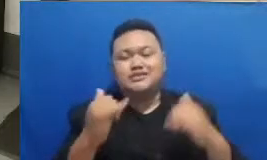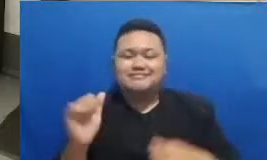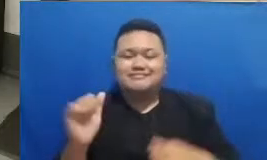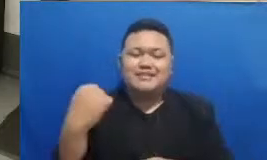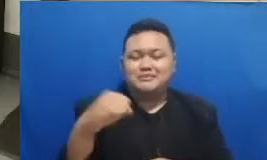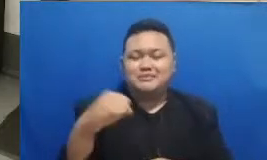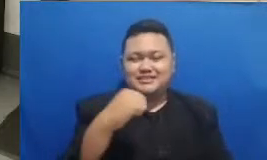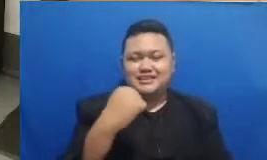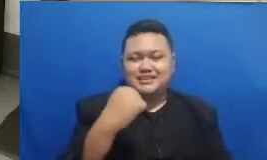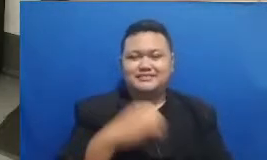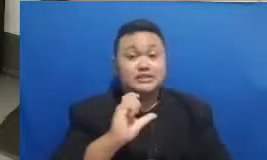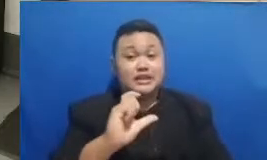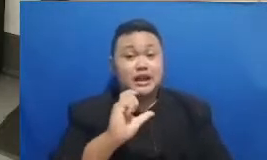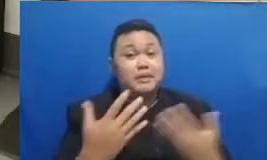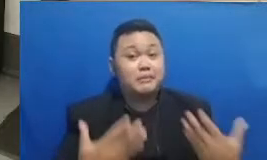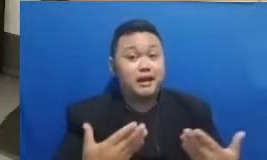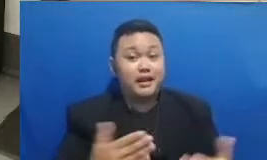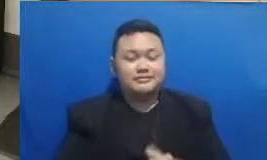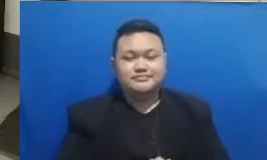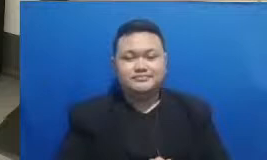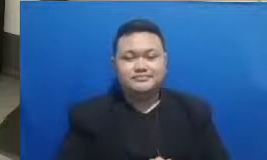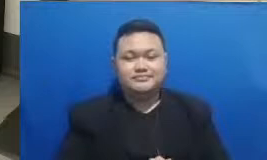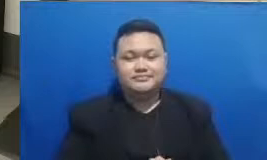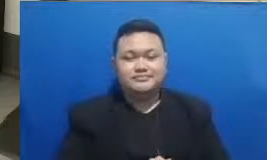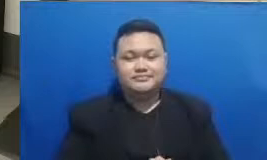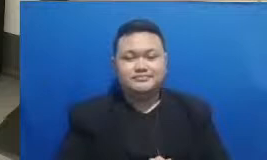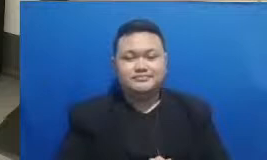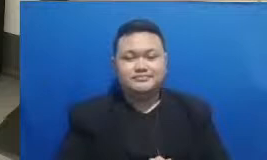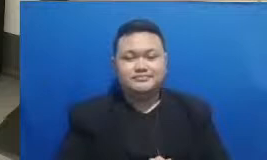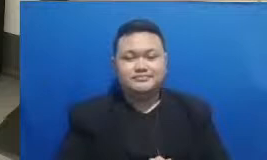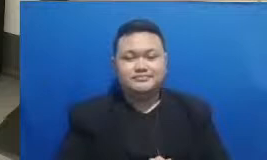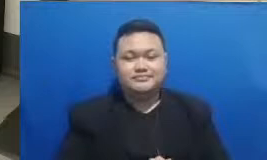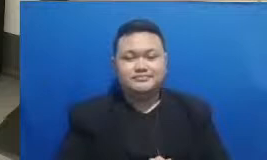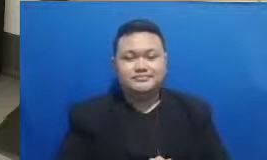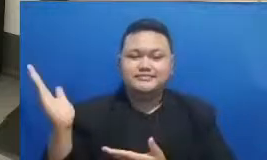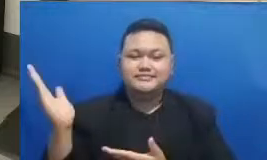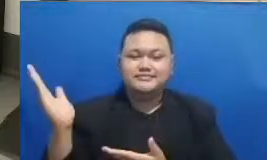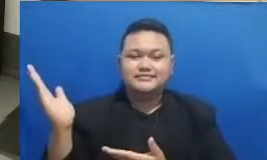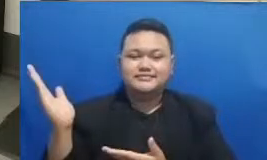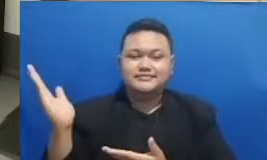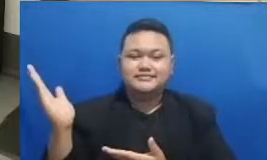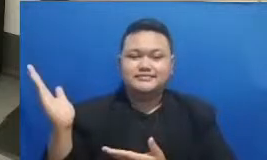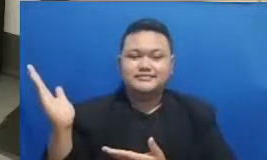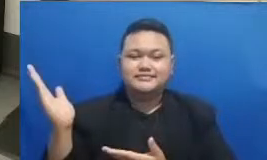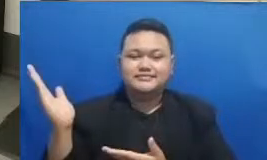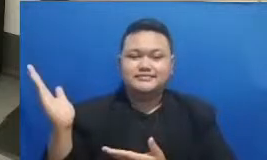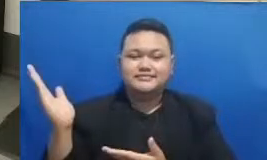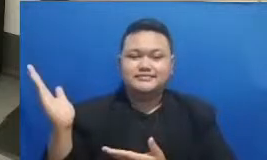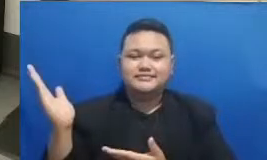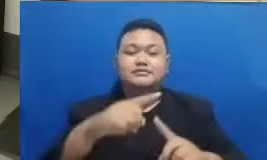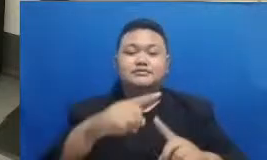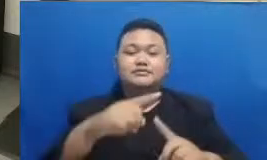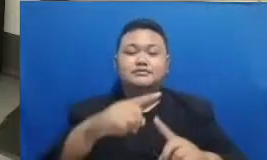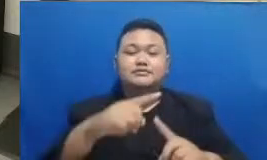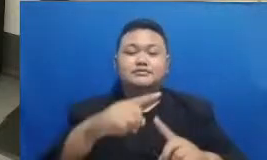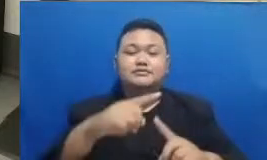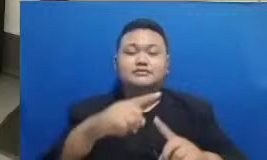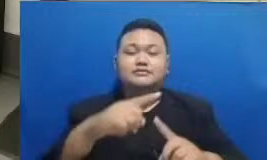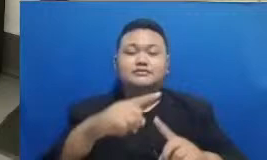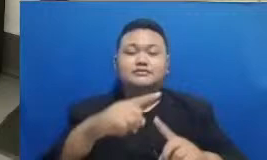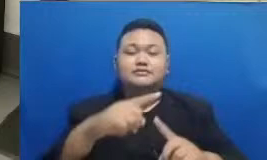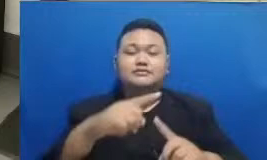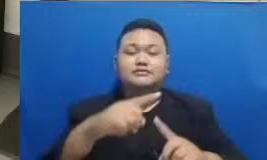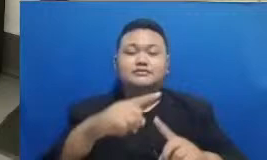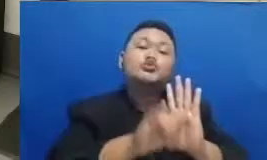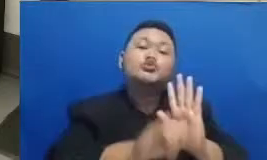gimana sekarang Bapak Ibu lihat ada sebuah tautan di YouTube yang Bapak Ibu sedang lihat tentunya